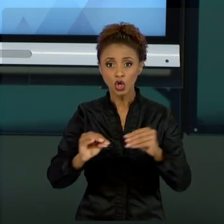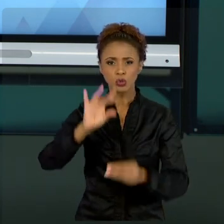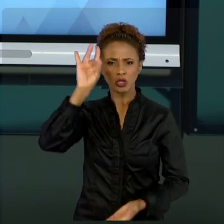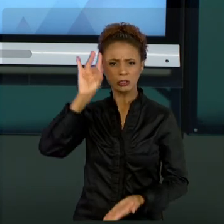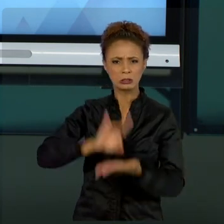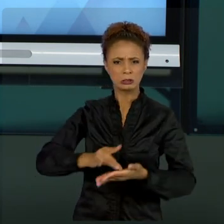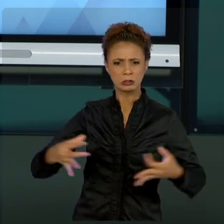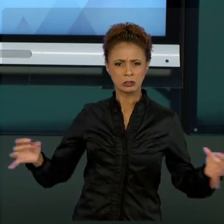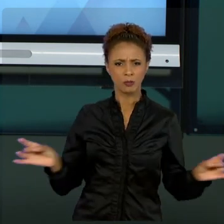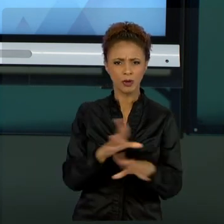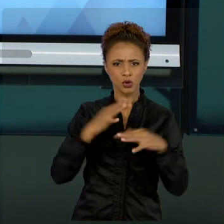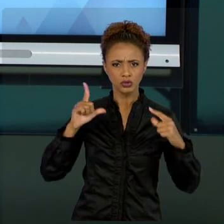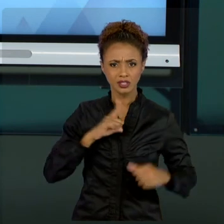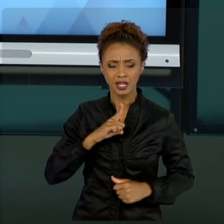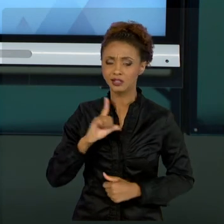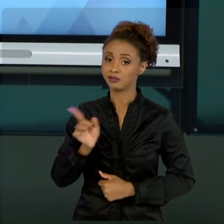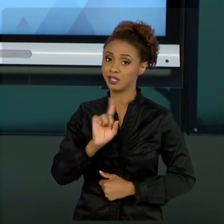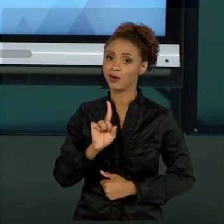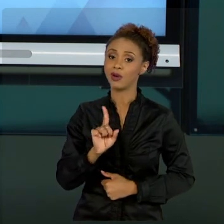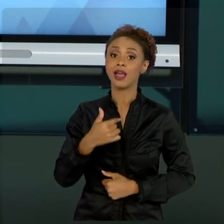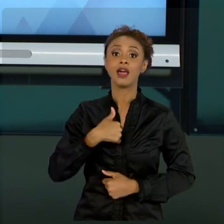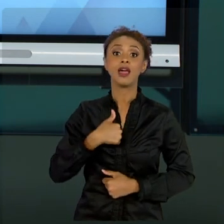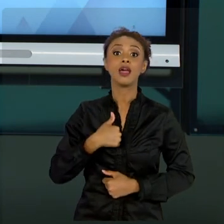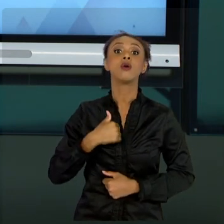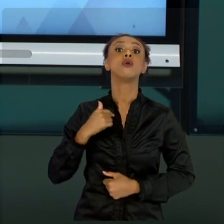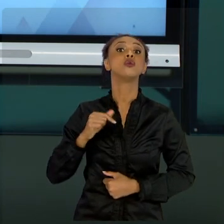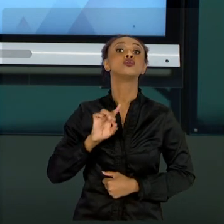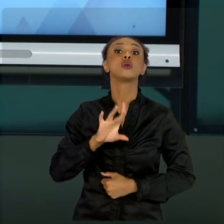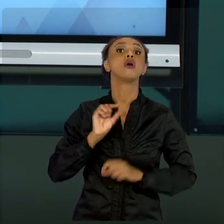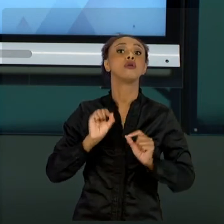VOCÊS É O QUE EU APRENDI ANTES E POR ISSO EU